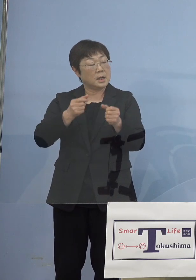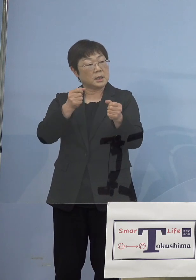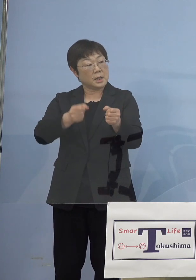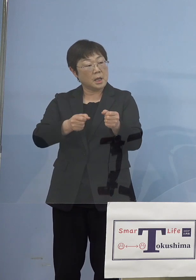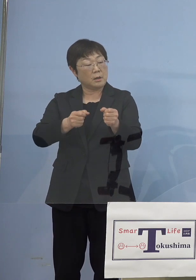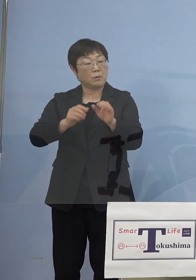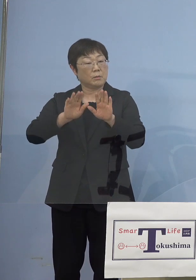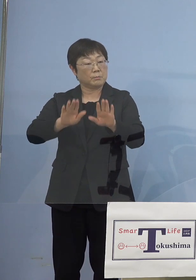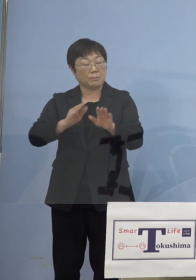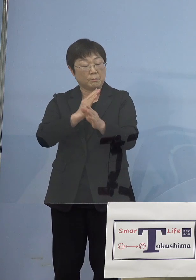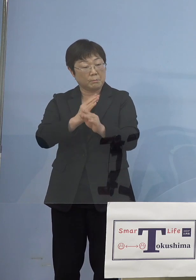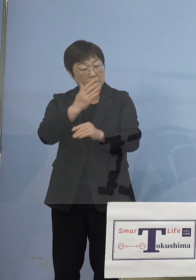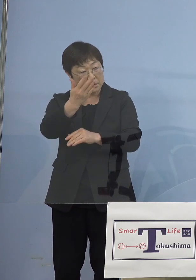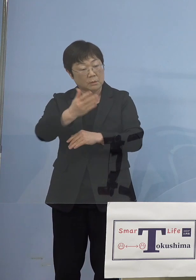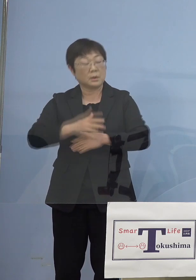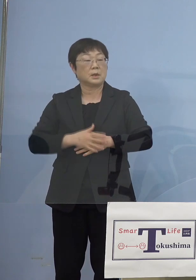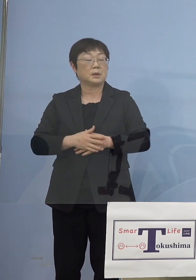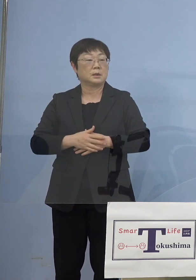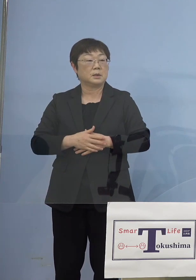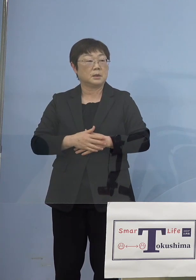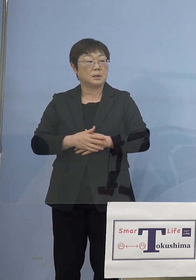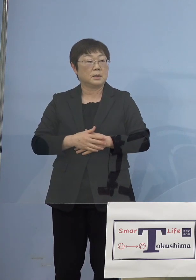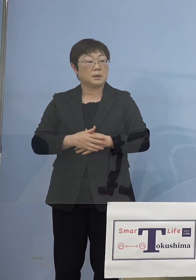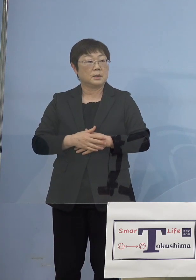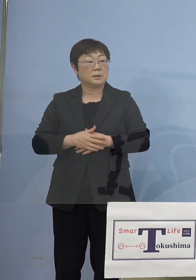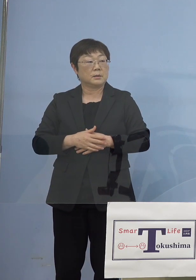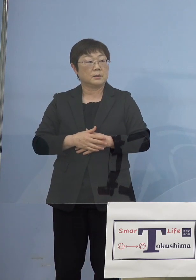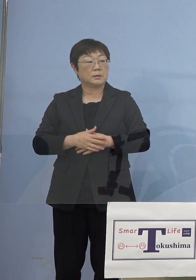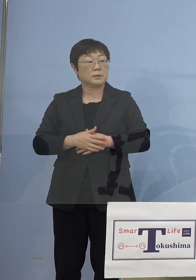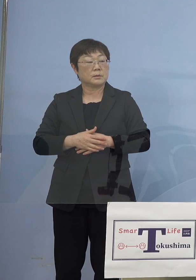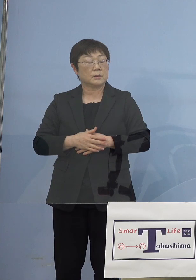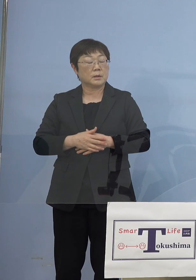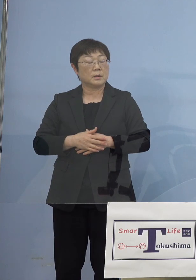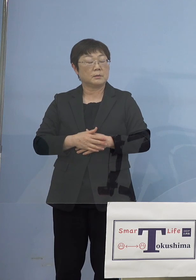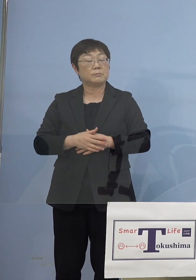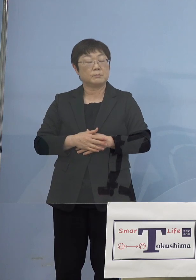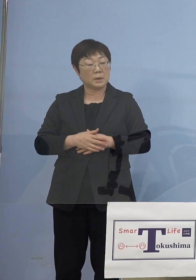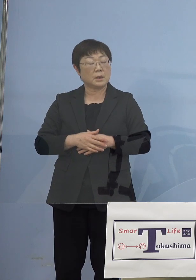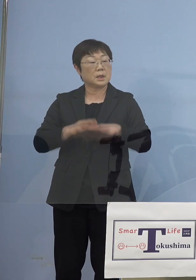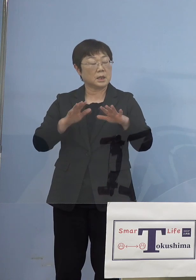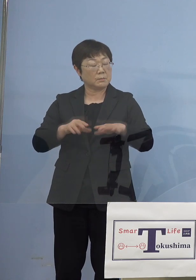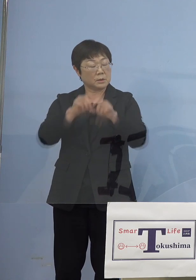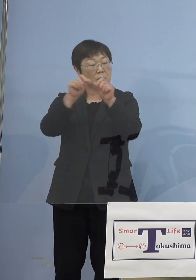それから因果について、原因と結果 についてはどうみていらっしゃいますか